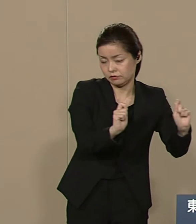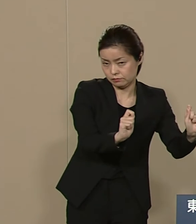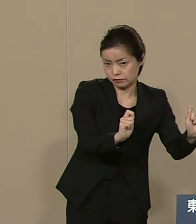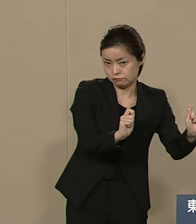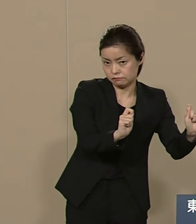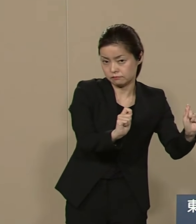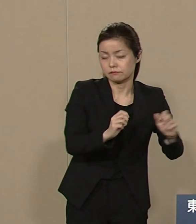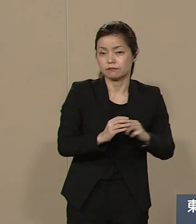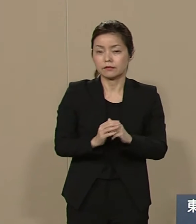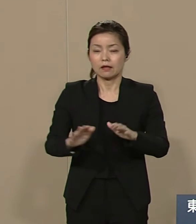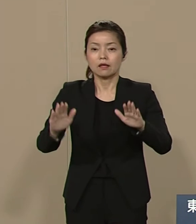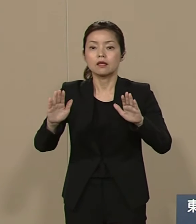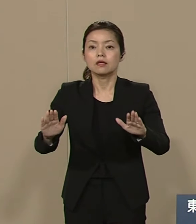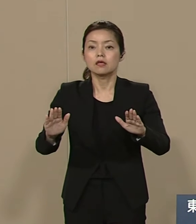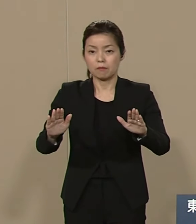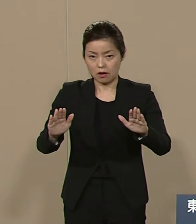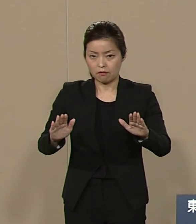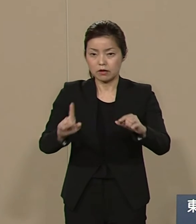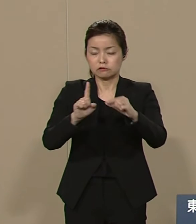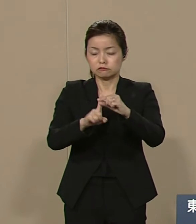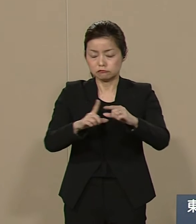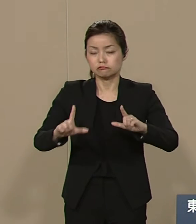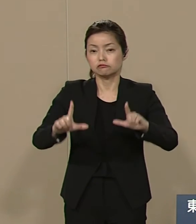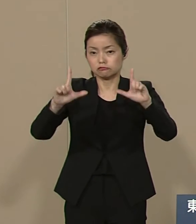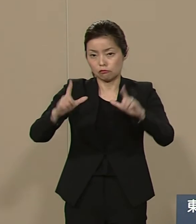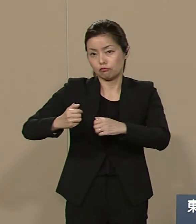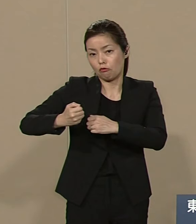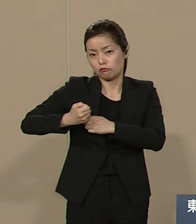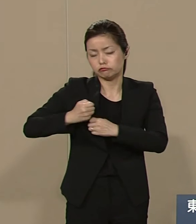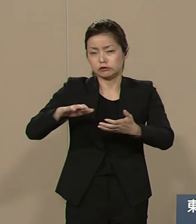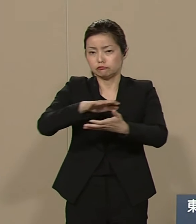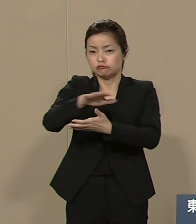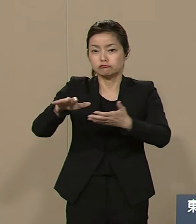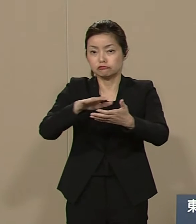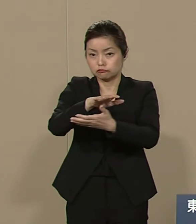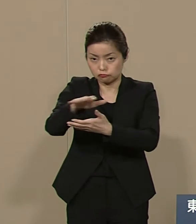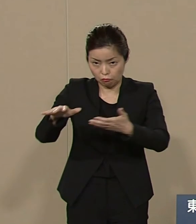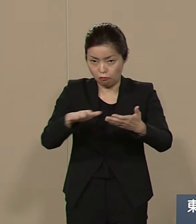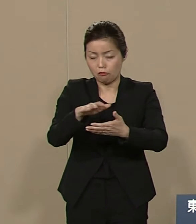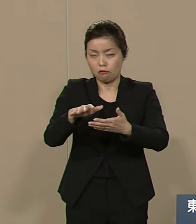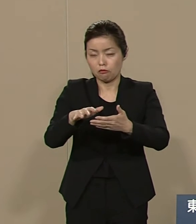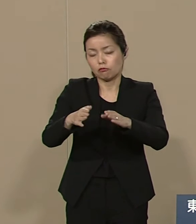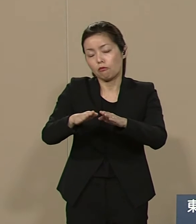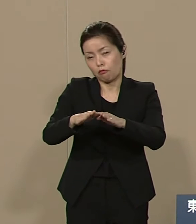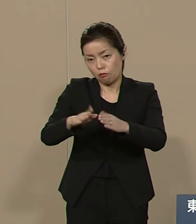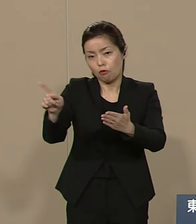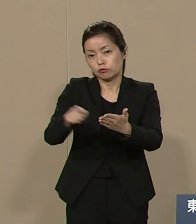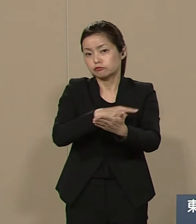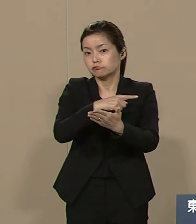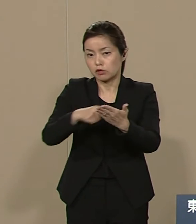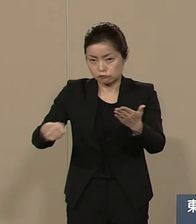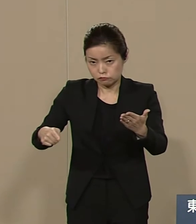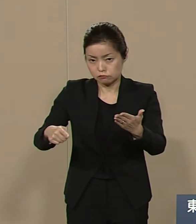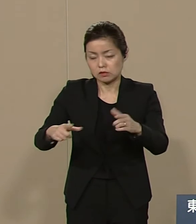今は中東の軍事紛争の終結に 日本として協力して トルコでの